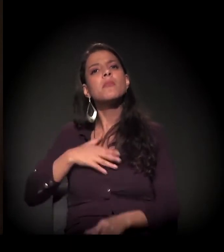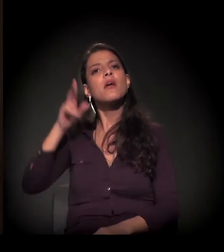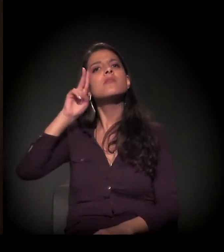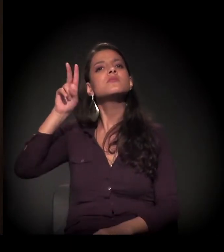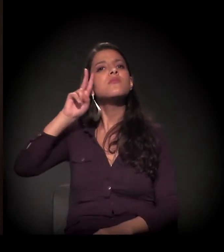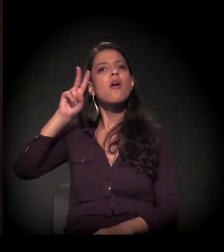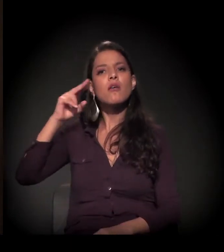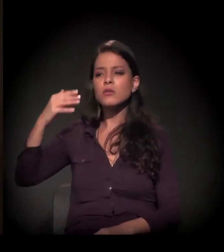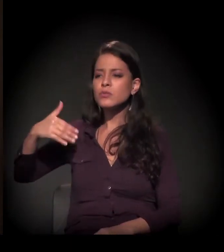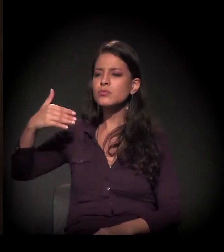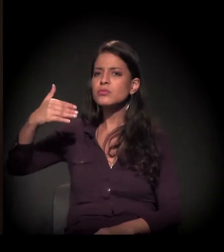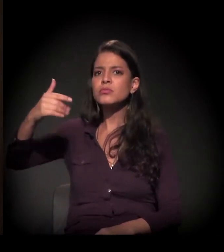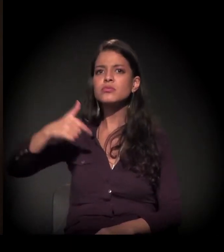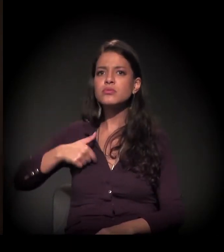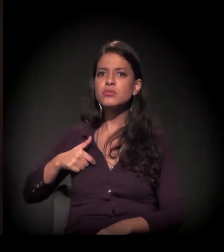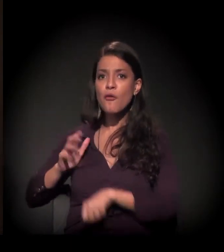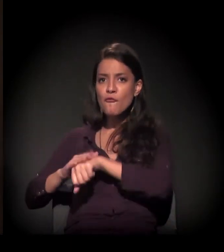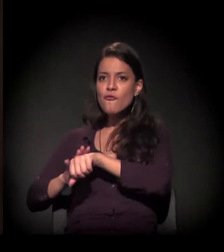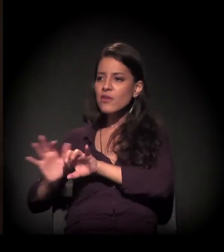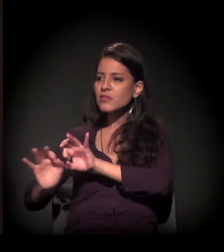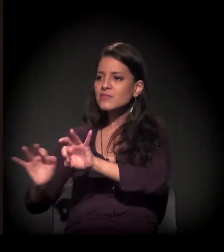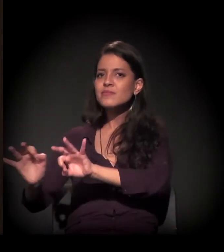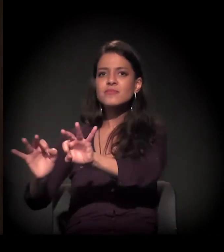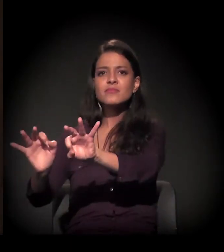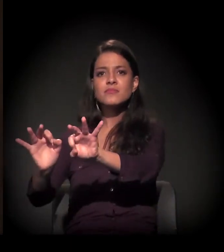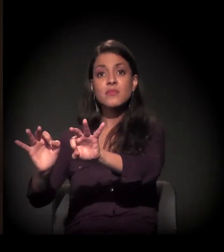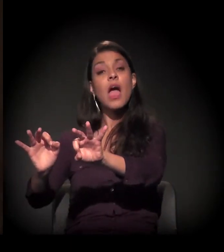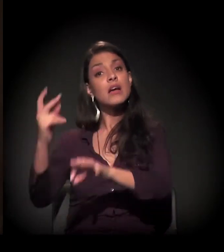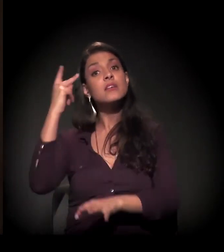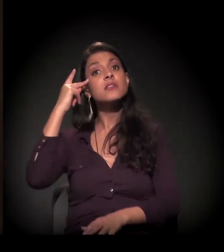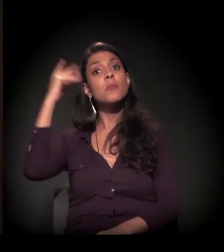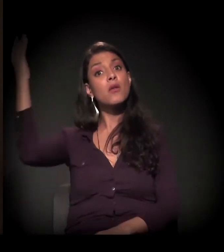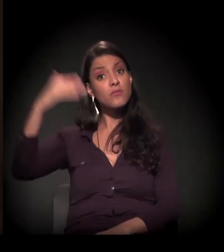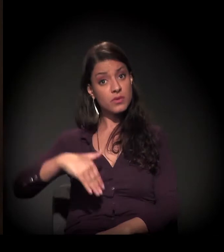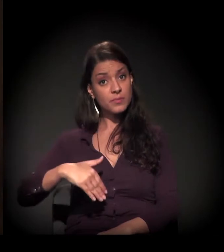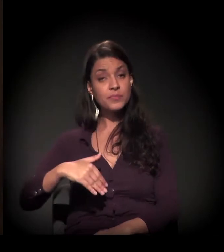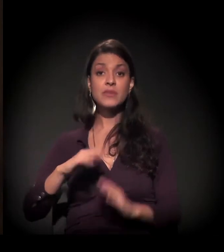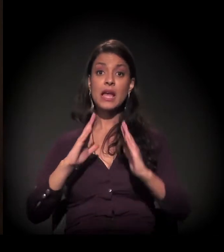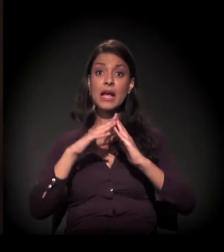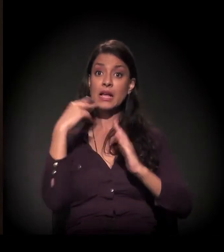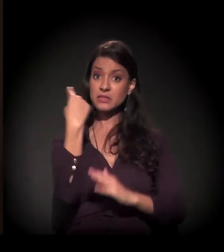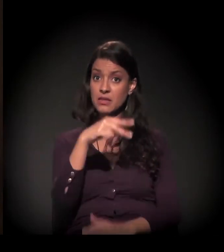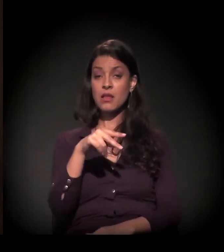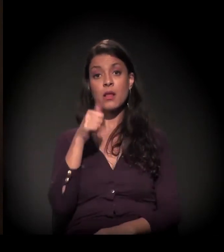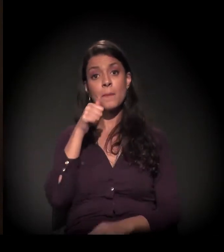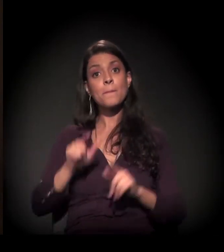E aí eu vim para São Paulo. Vim para a casa de uma prima e logo o esposo dela